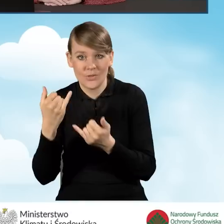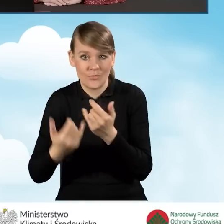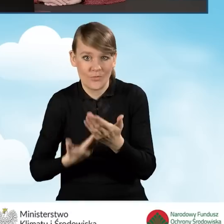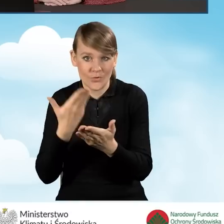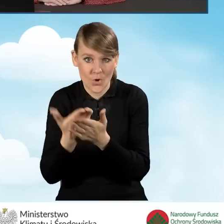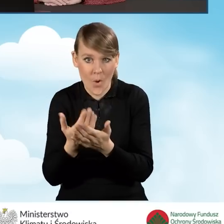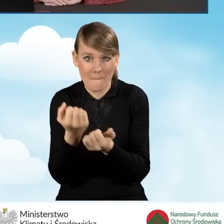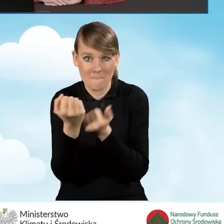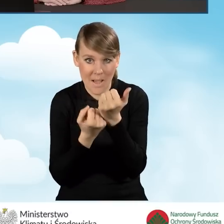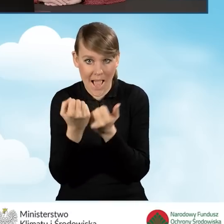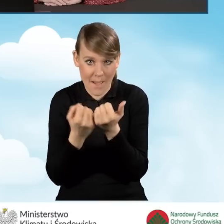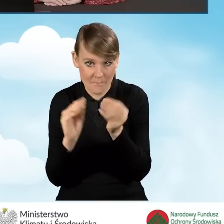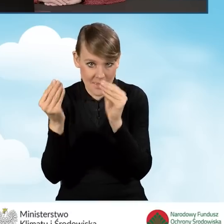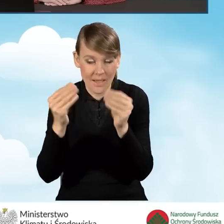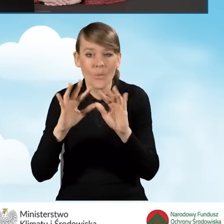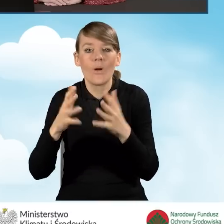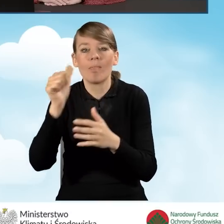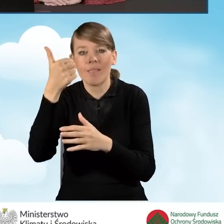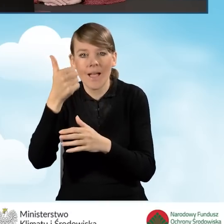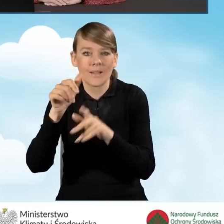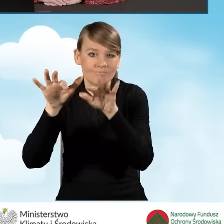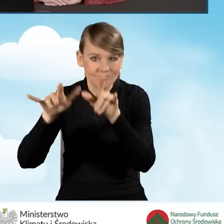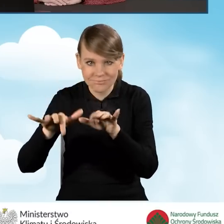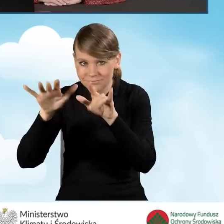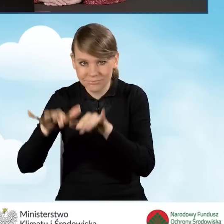jest składany w formie papierowej, czyli po uzupełnieniu w generatorze